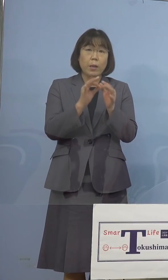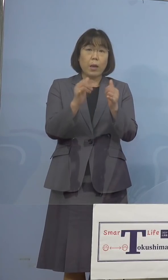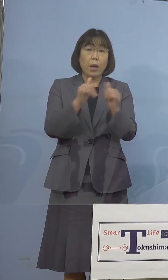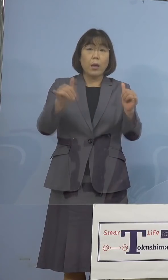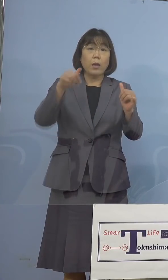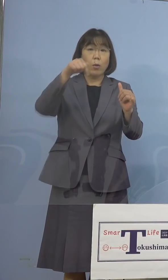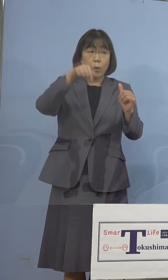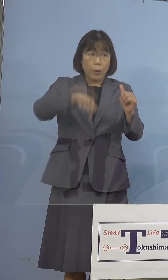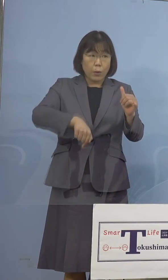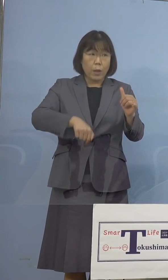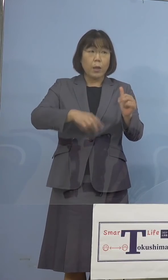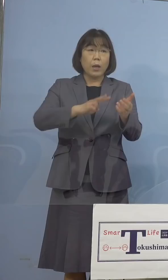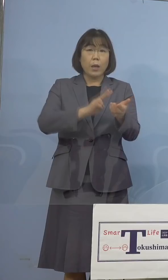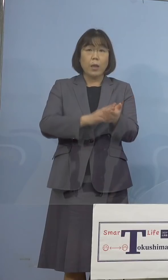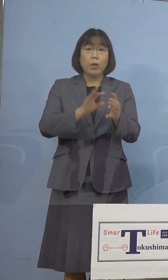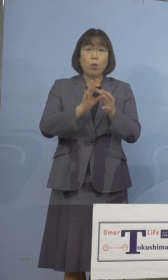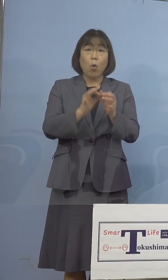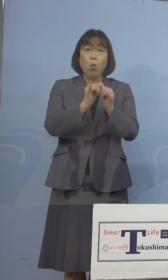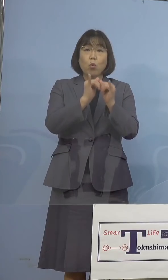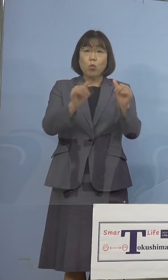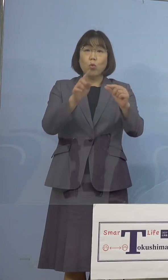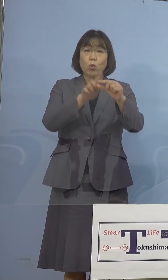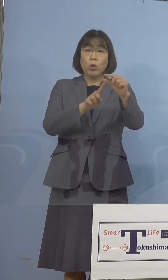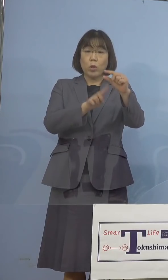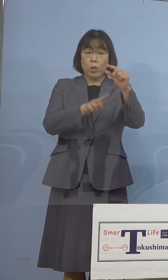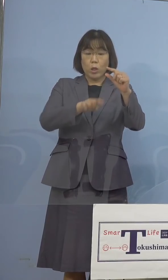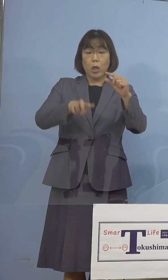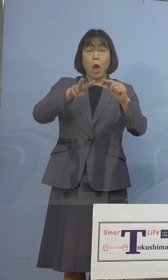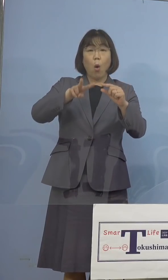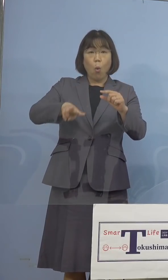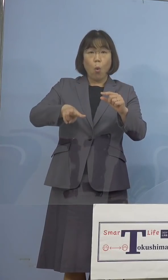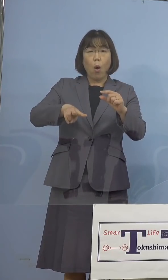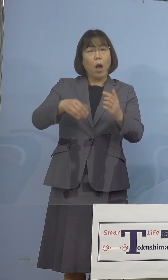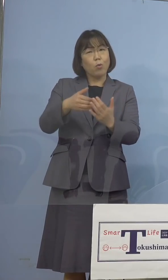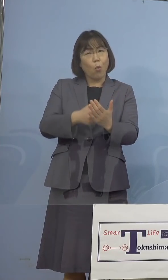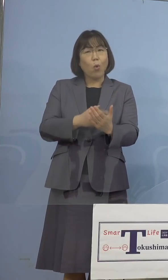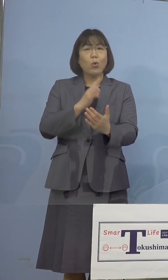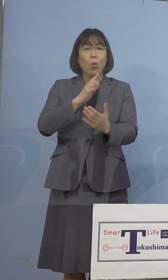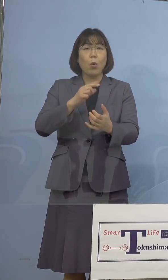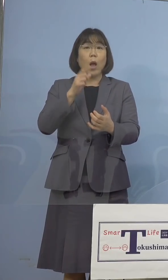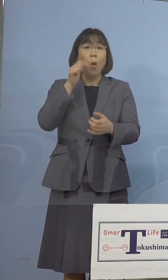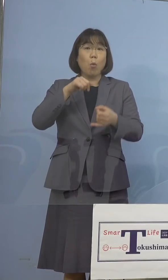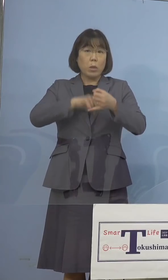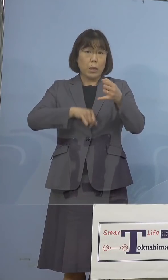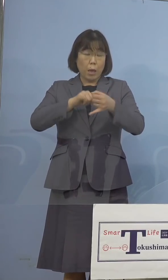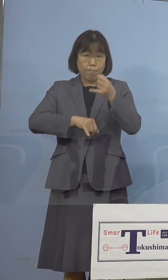医療従事者を中心に、余りというか キャンセルが出た場合は 打っていくということですか